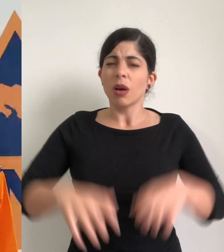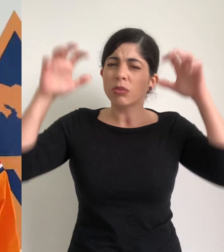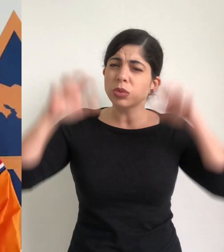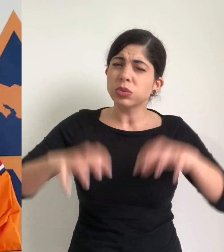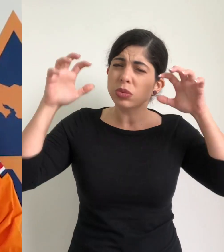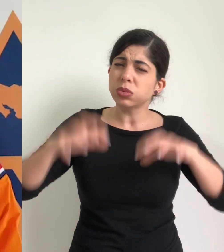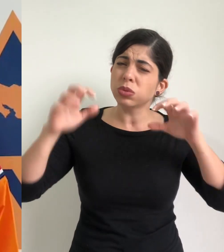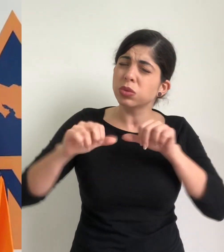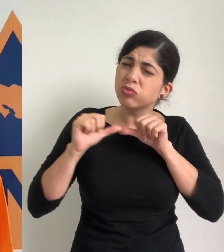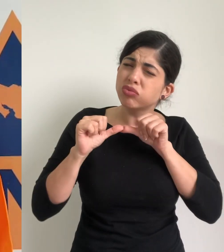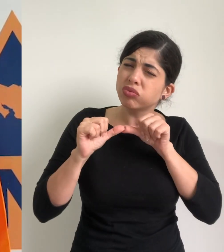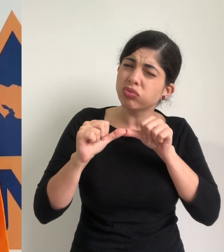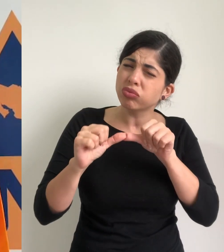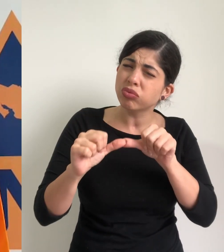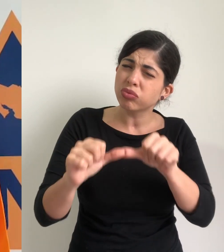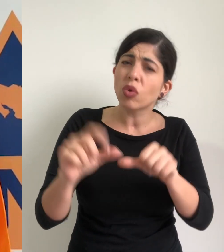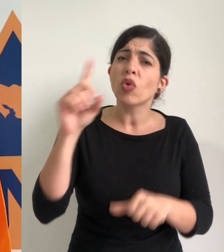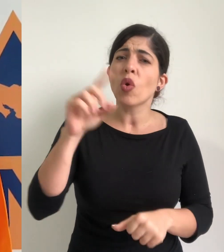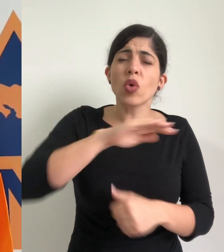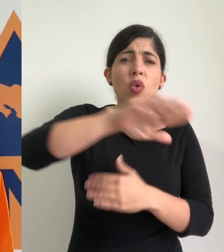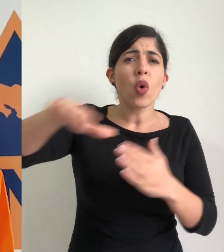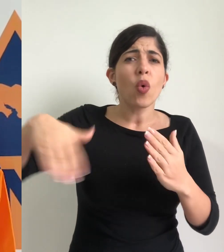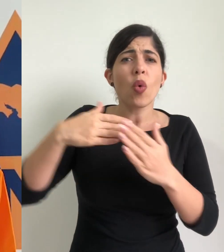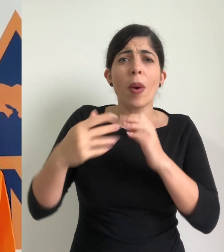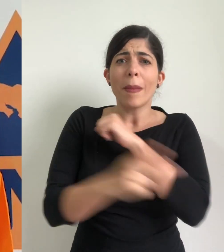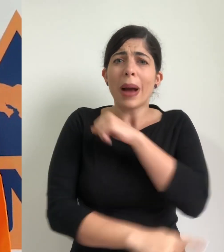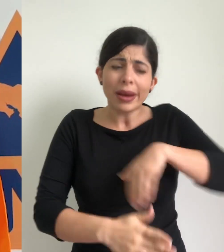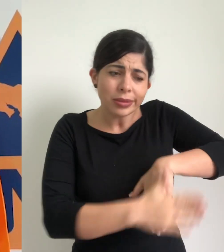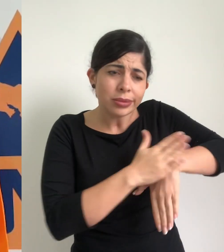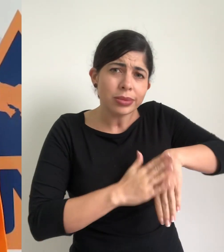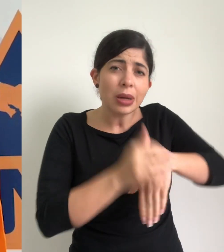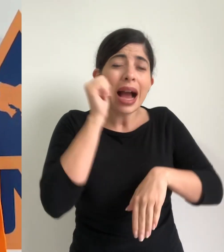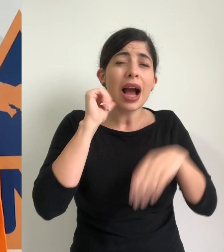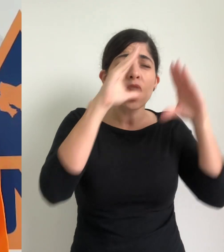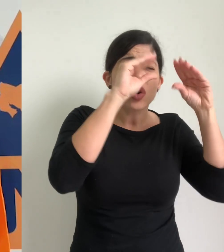Lluvia bastante fuerte se registraron sobre el territorio nacional, durante la noche del día de